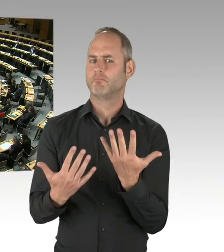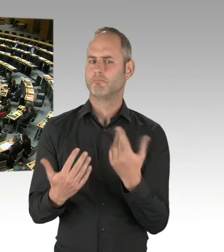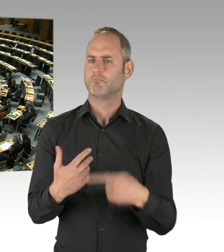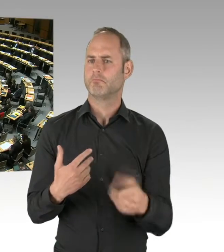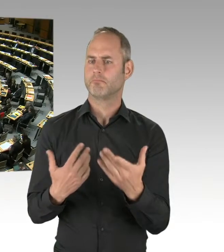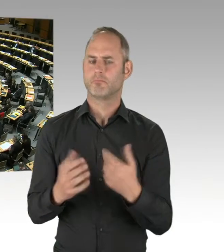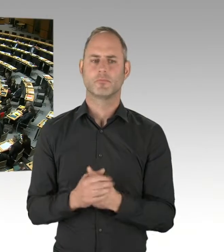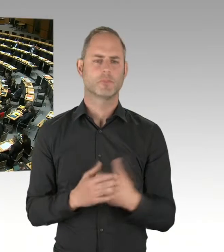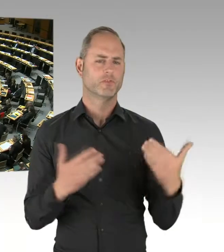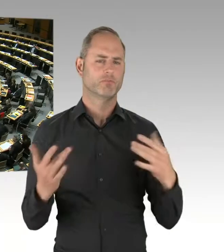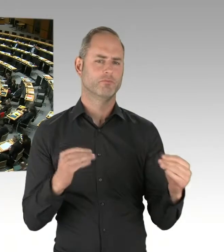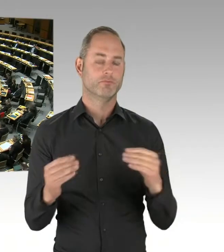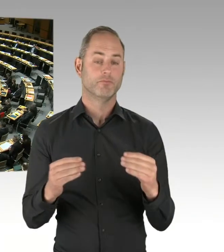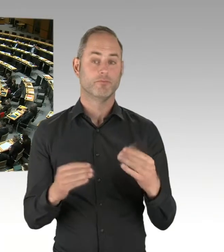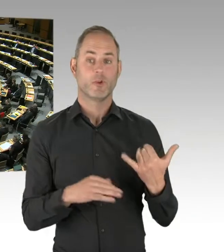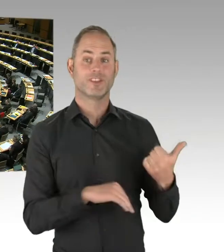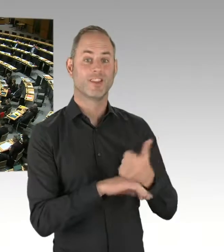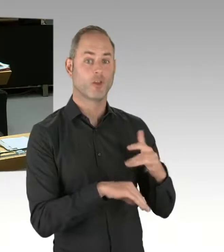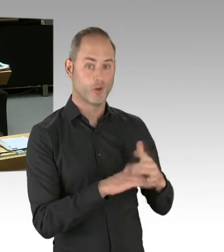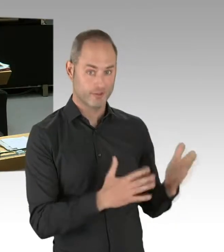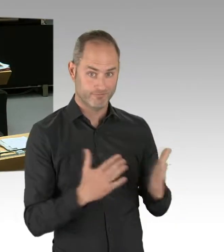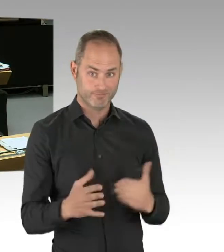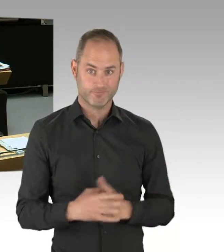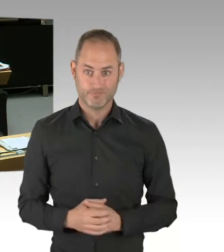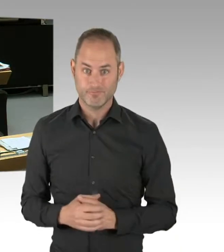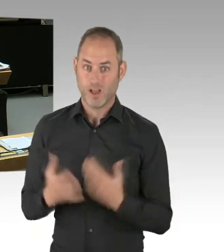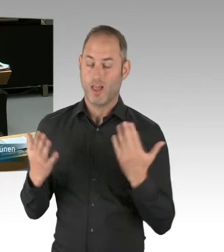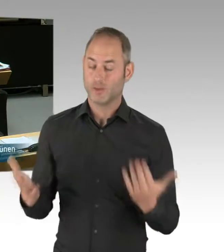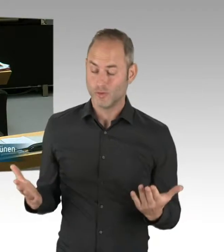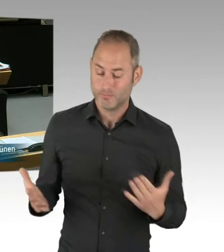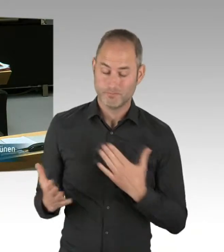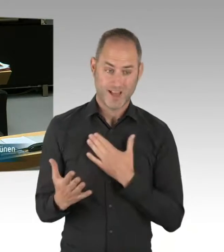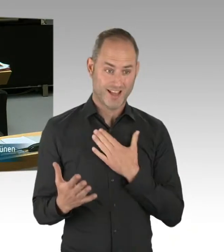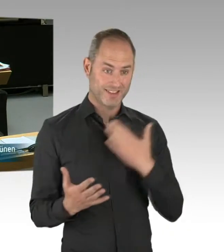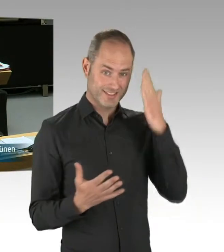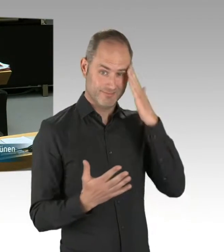der sicherlich auch eine hitzige Debatte ausgelöst hat. Das war auch die Absicht,